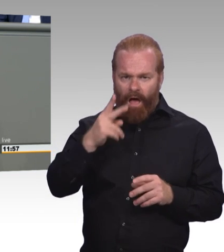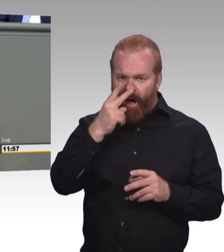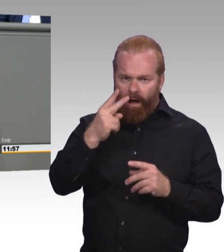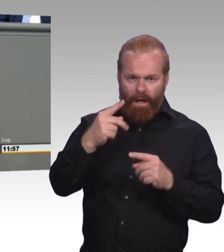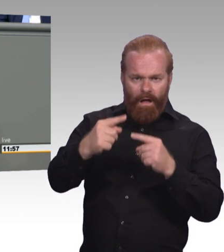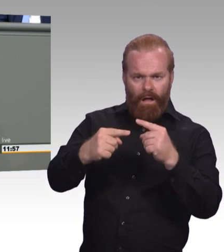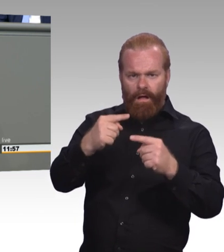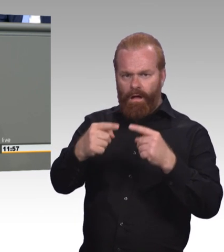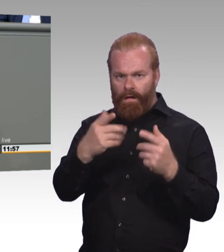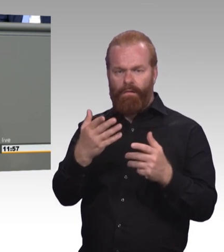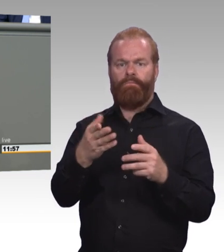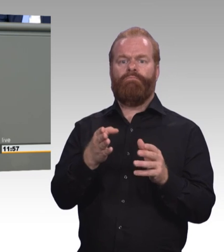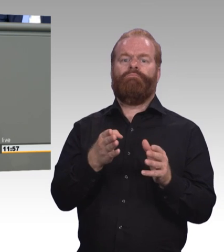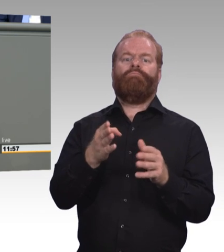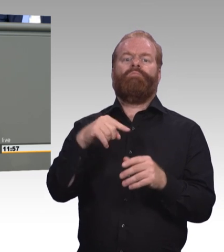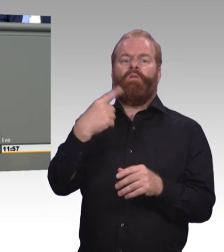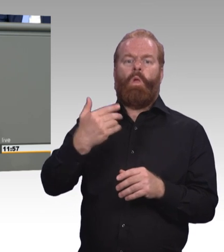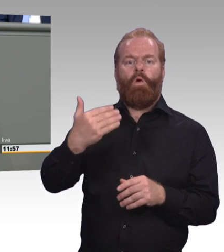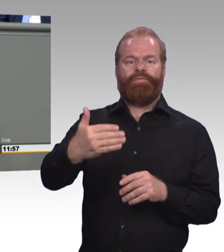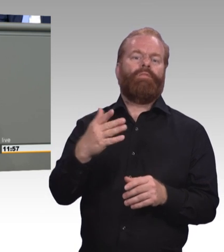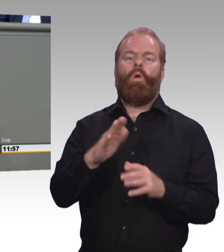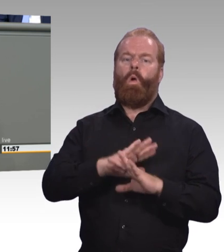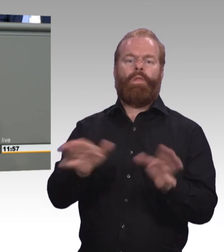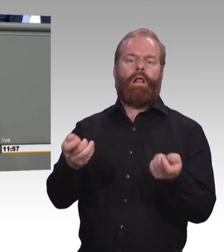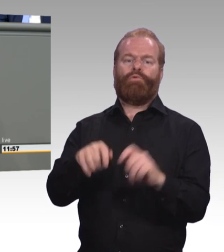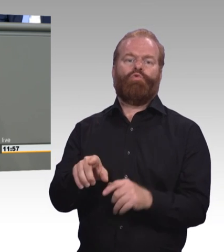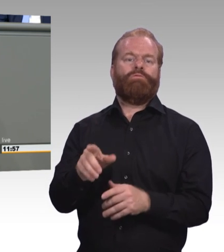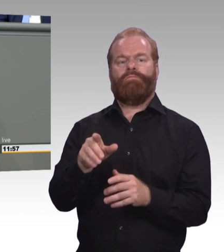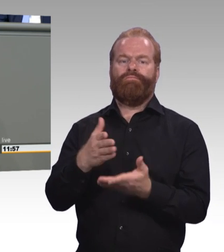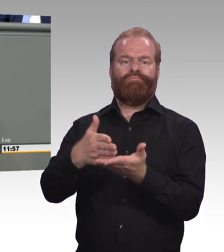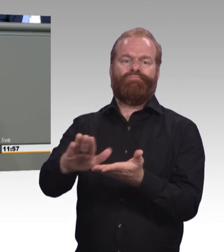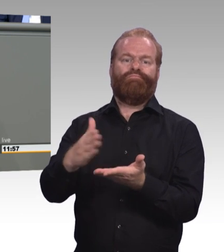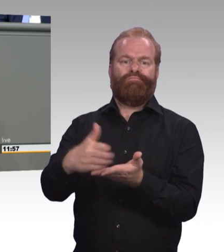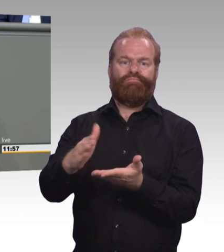als Brandbeschleuniger sozialer Ungleichheit. (Beifall und Zwischenrufe)